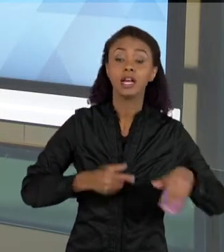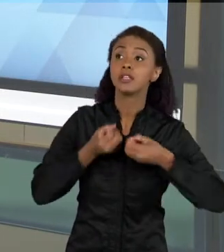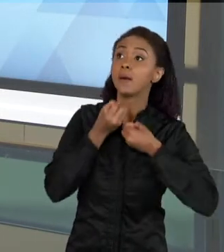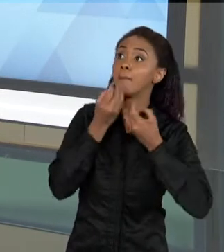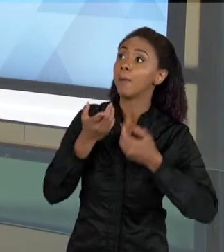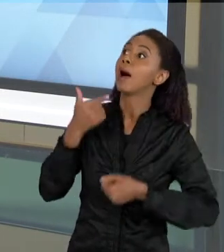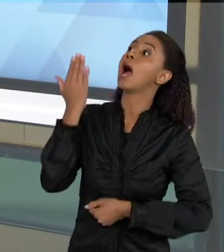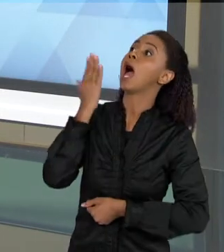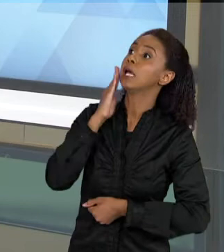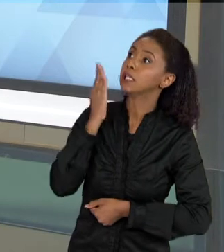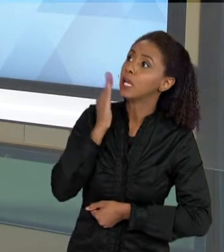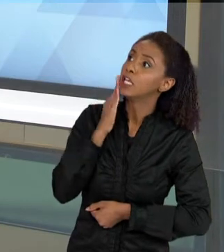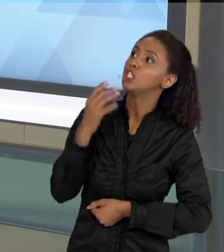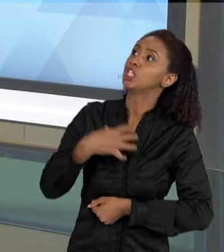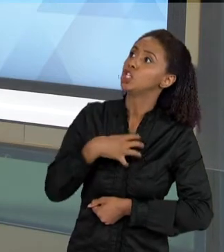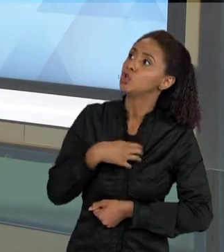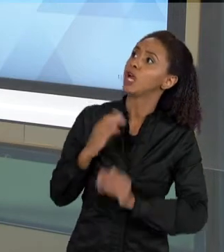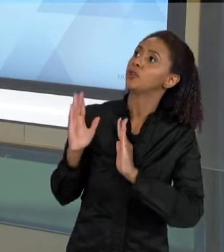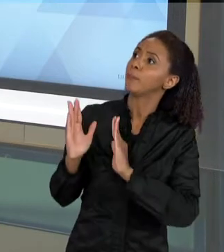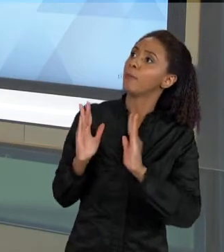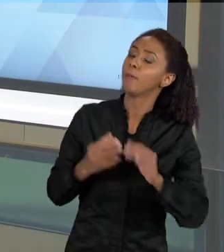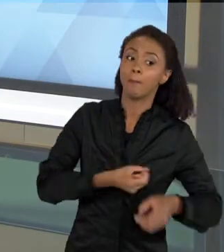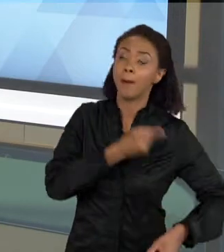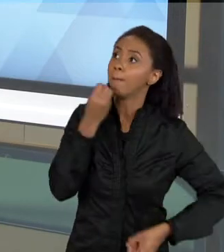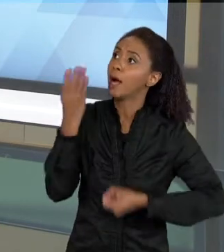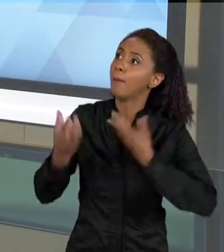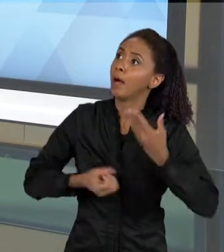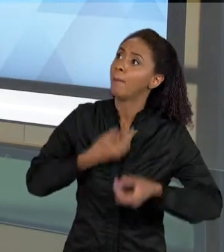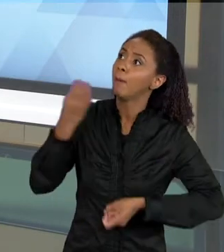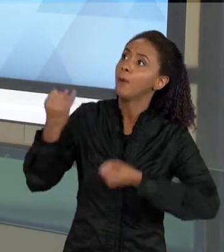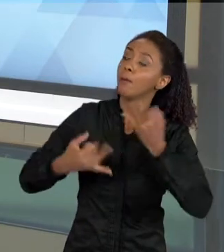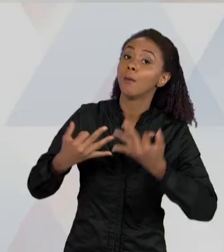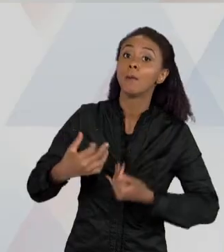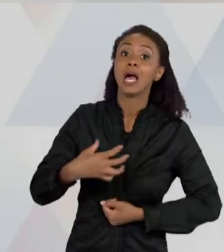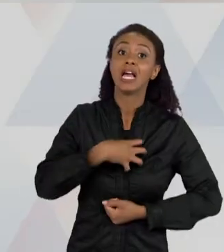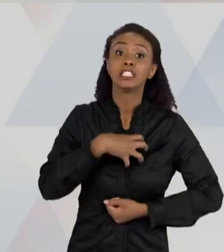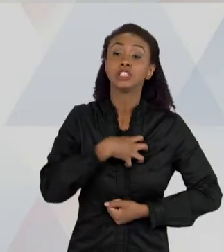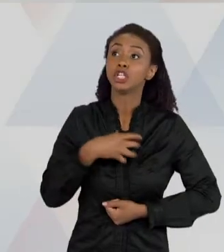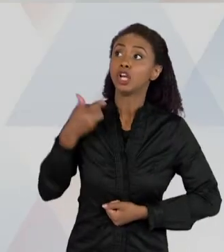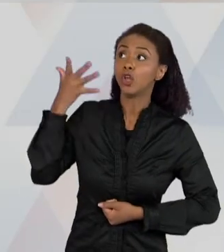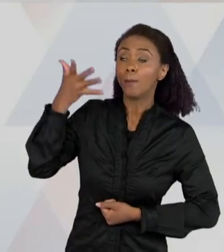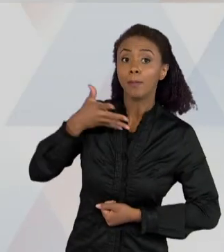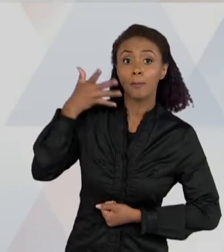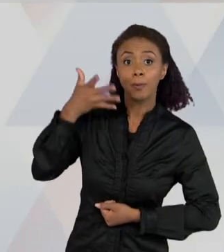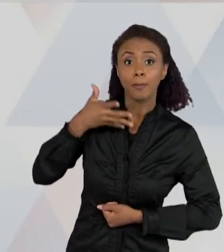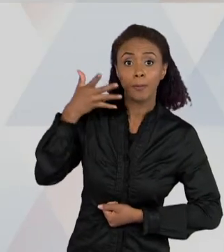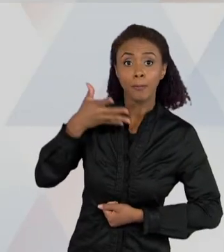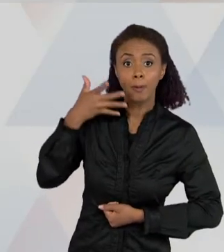PROCESSO QUE ELA ESTÁ ENTENDENDO, ESSA EXPRESSÃO ORAL, ELA COMBINA VÁRIAS NÃO SÓ UM TRABALHO COGNITIVO, MAS